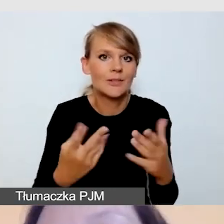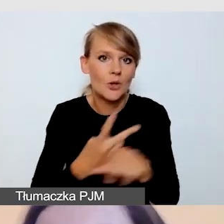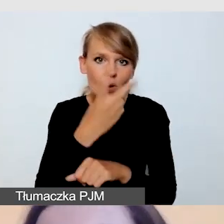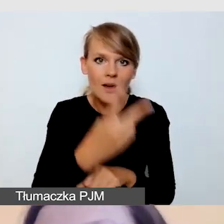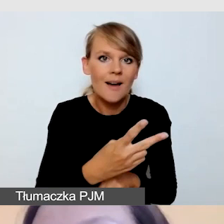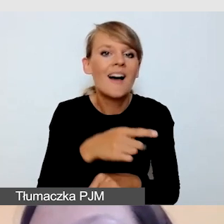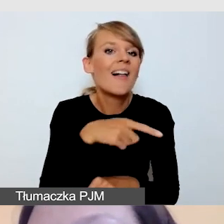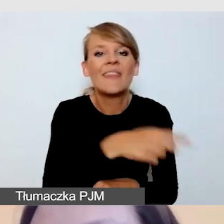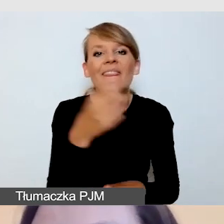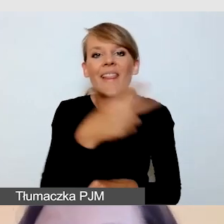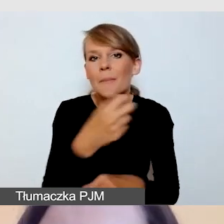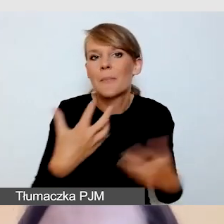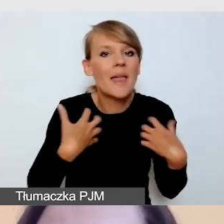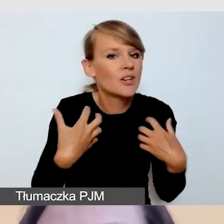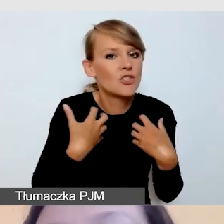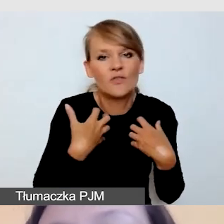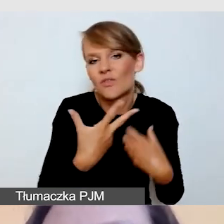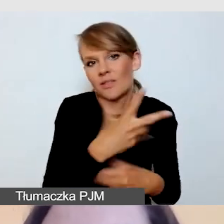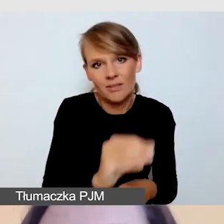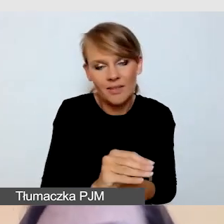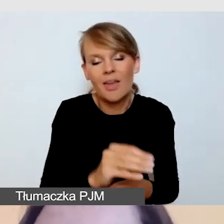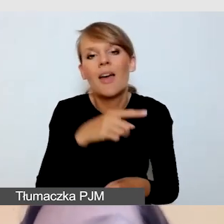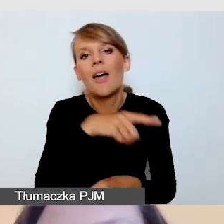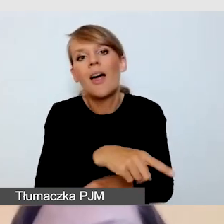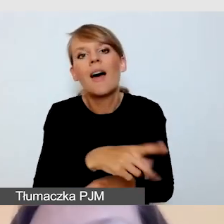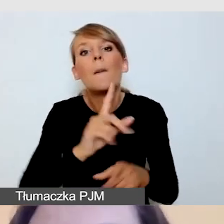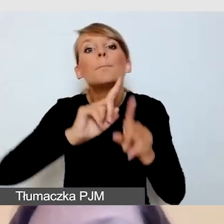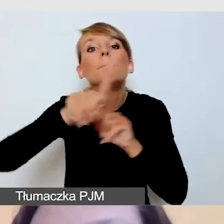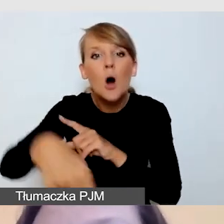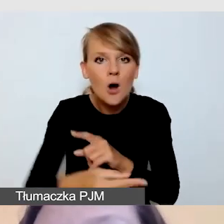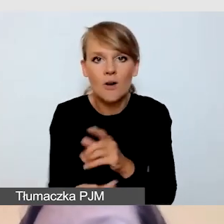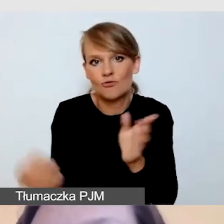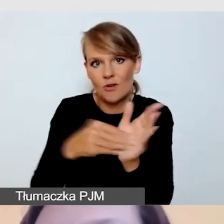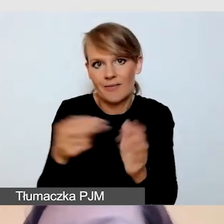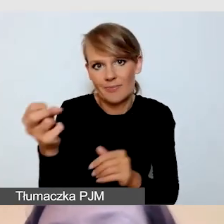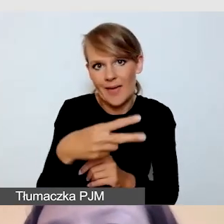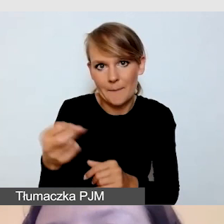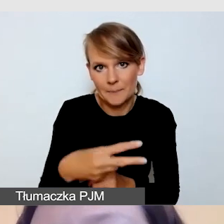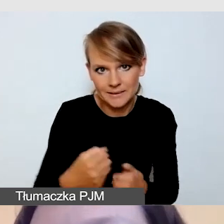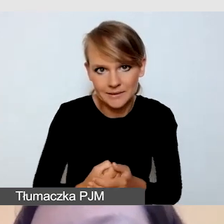a realizujemy napisy post factum. Jesteśmy w stanie podmontować pewne elementy,